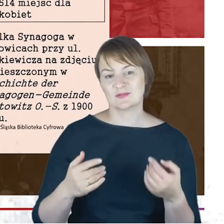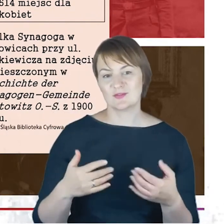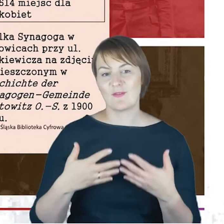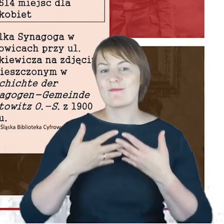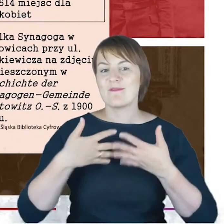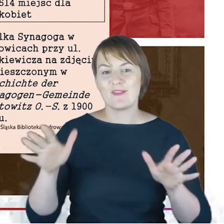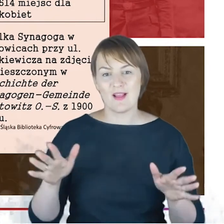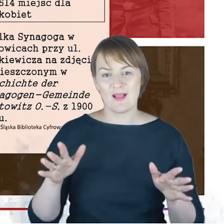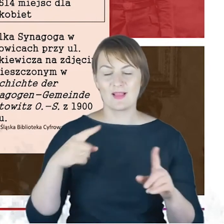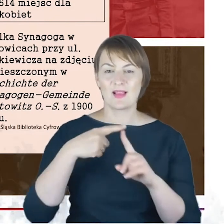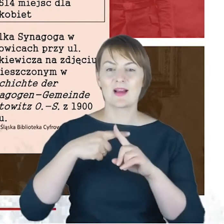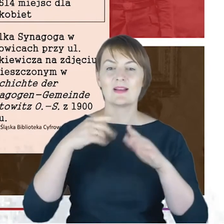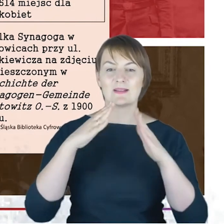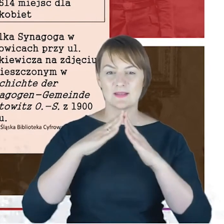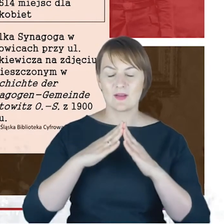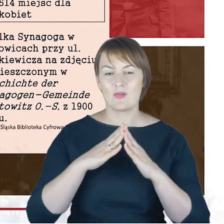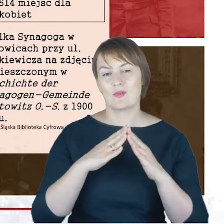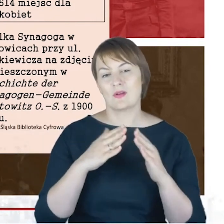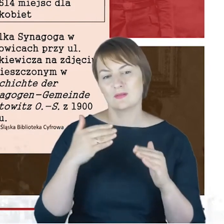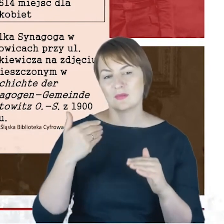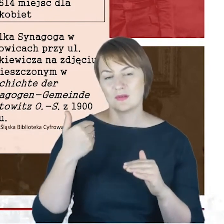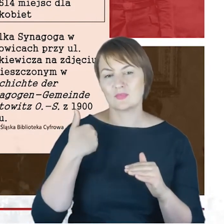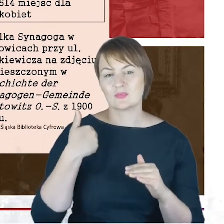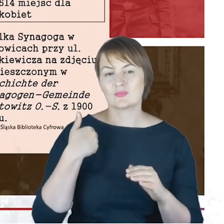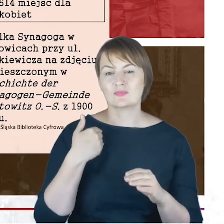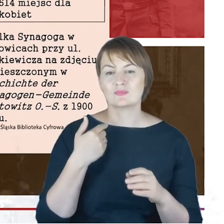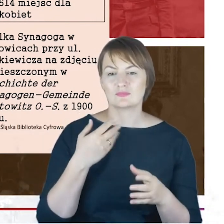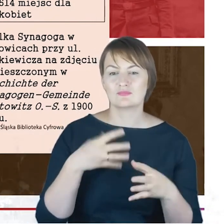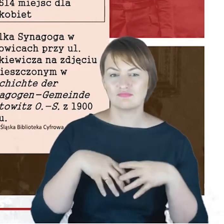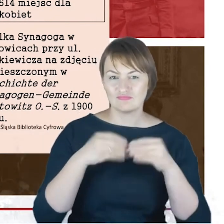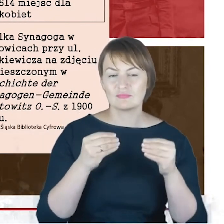która została konsekrowana w roku 1900. Była rzeczywiście